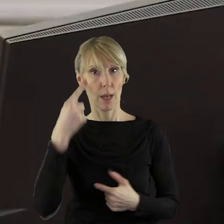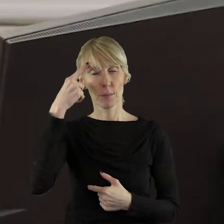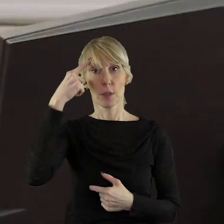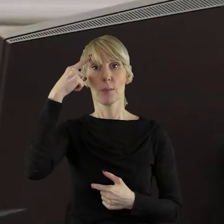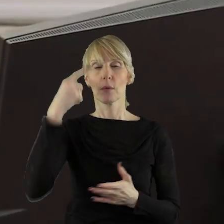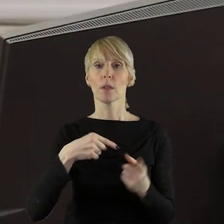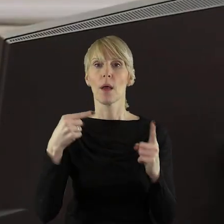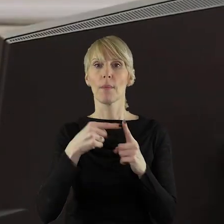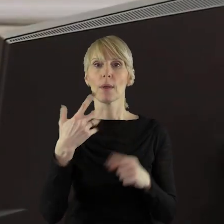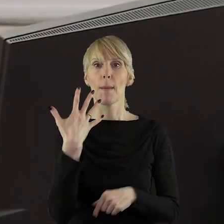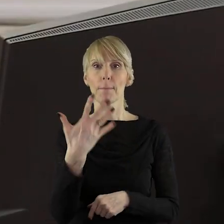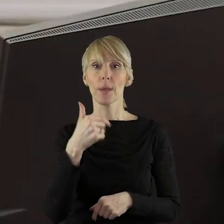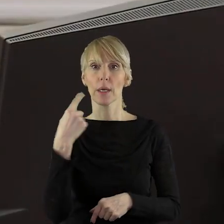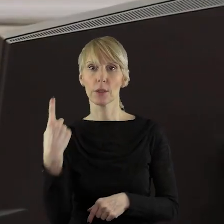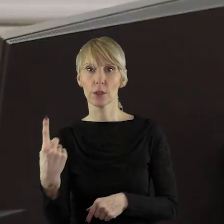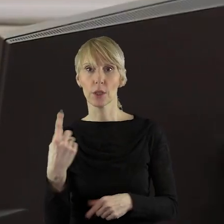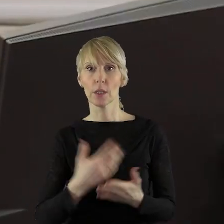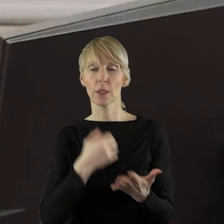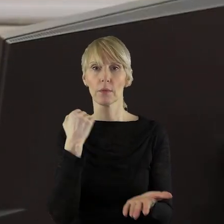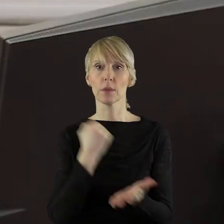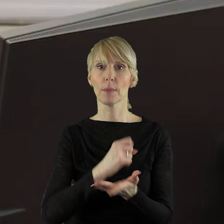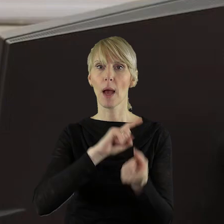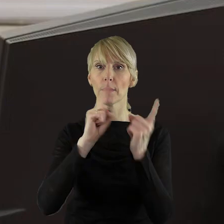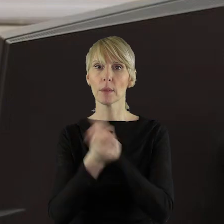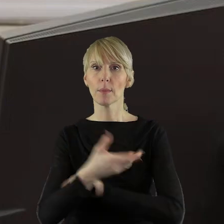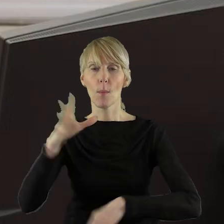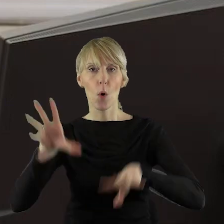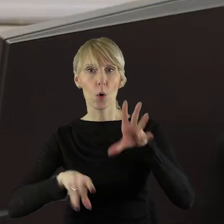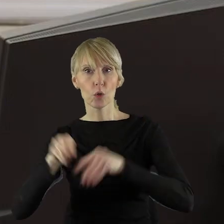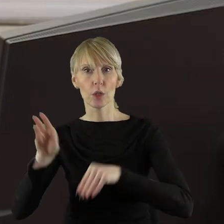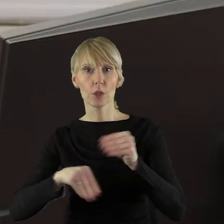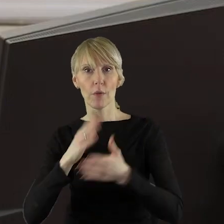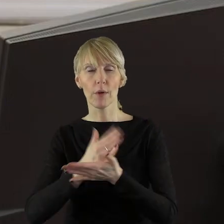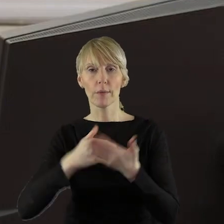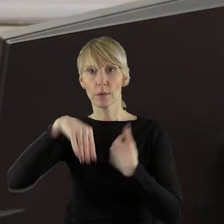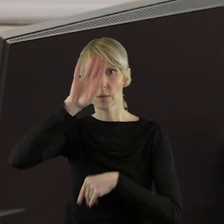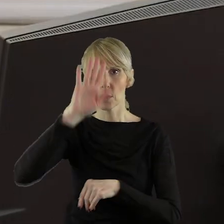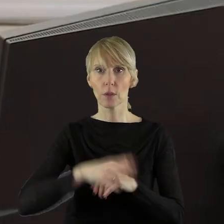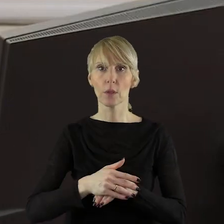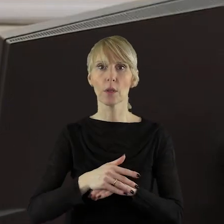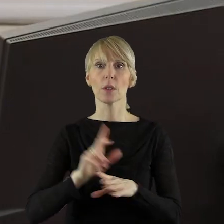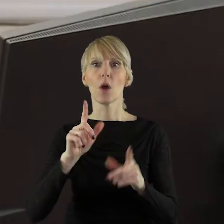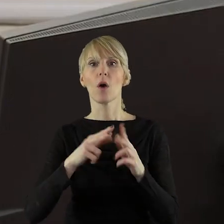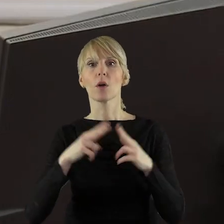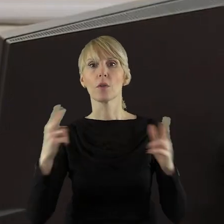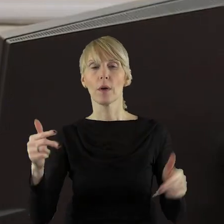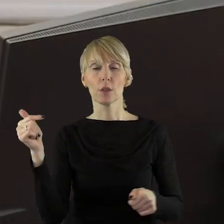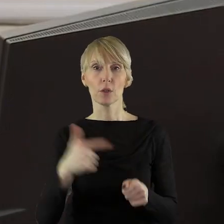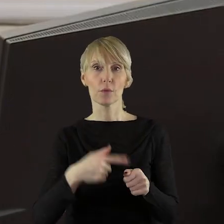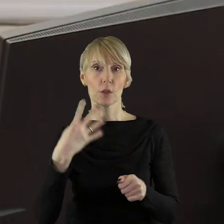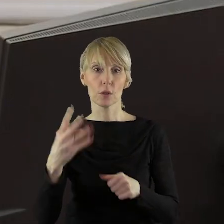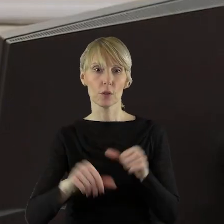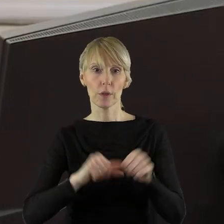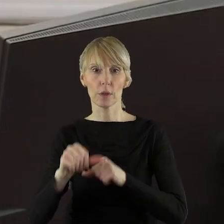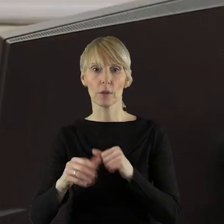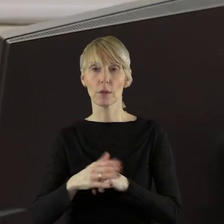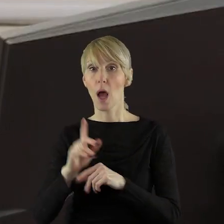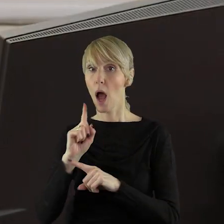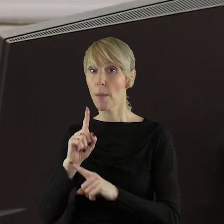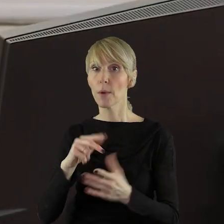że jesteśmy w punkcie 5.1, to jest w sprawie zmian budżetu i w budżecie województwa łódzkiego na 2024 rok. Ale o odpowiedź bardzo proszę,